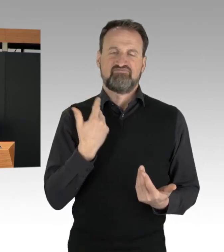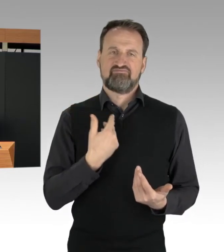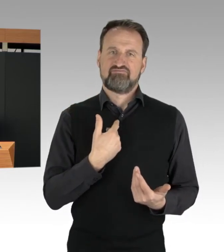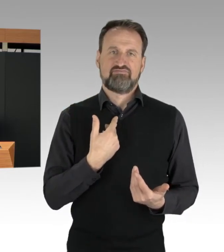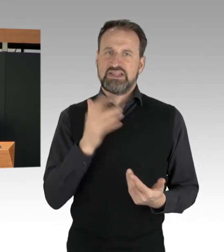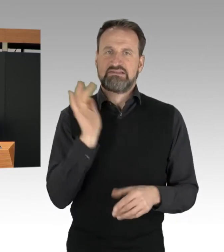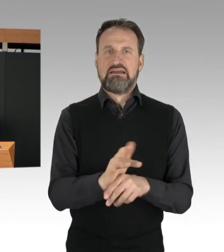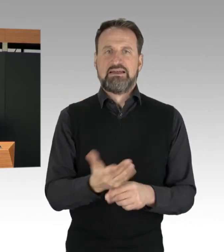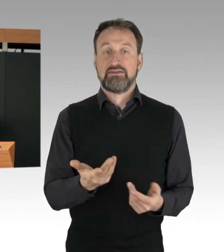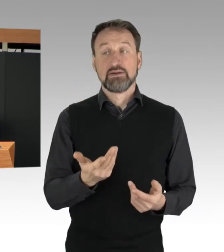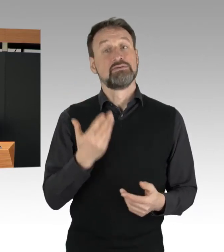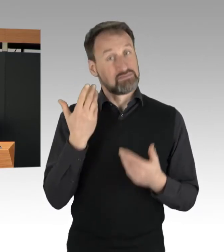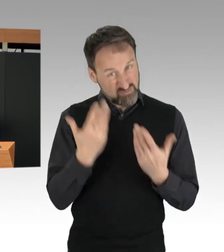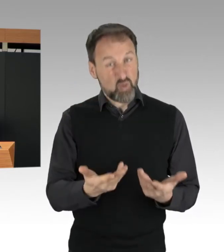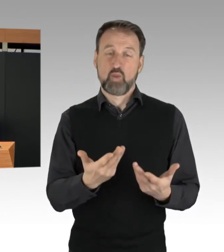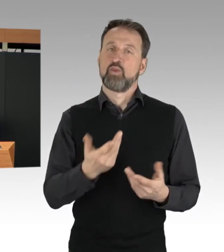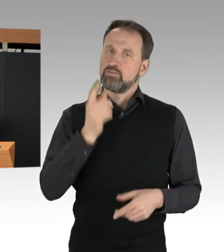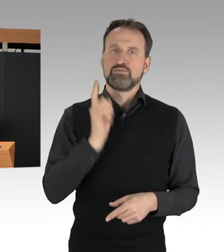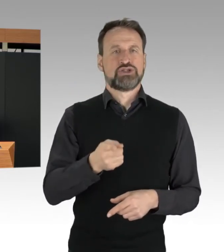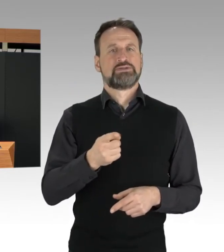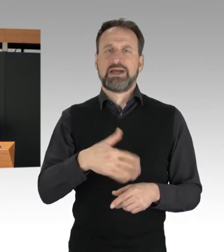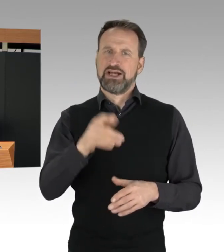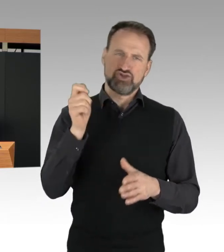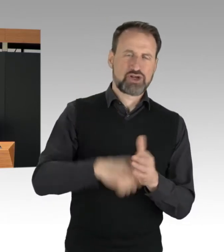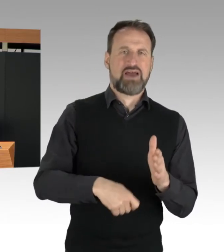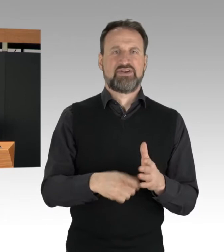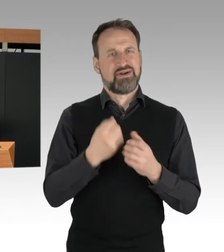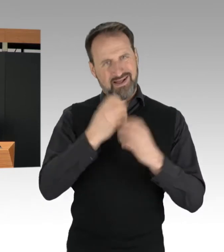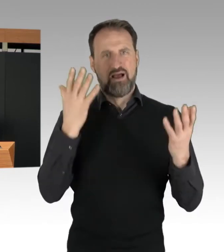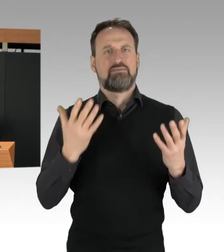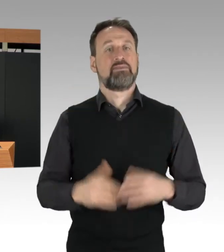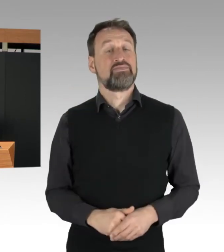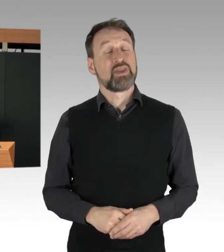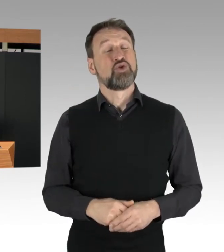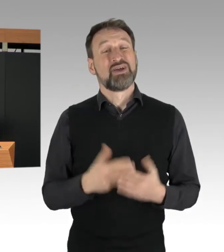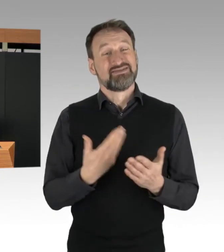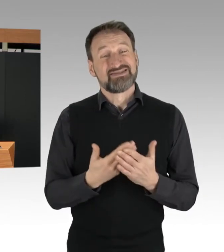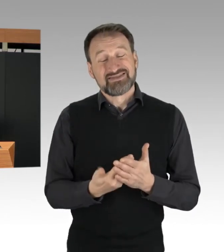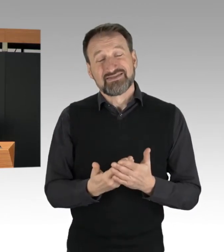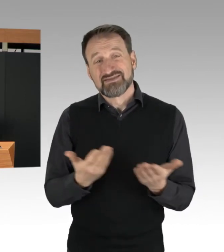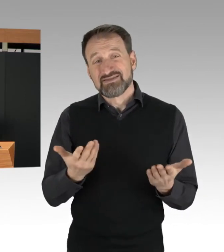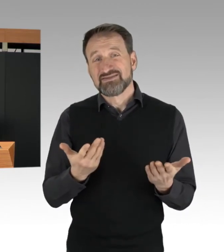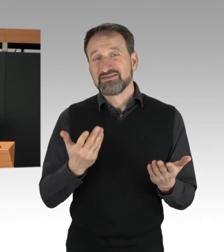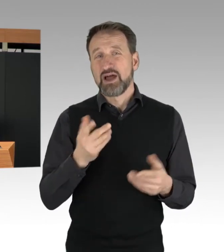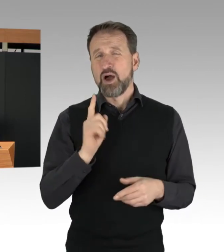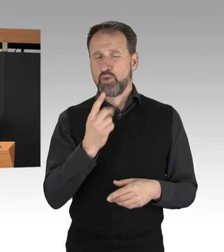dass Einzelne von den Blockade-Aktionen Betroffene ihre Wut an den Blockierenden ausgelassen haben.